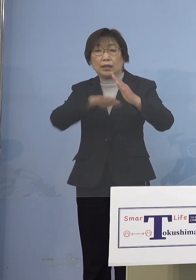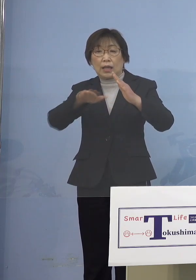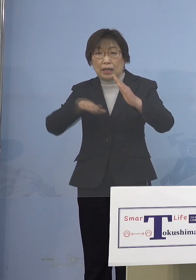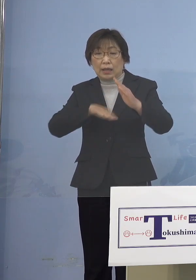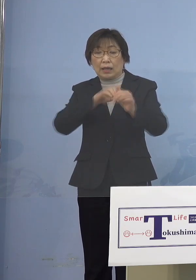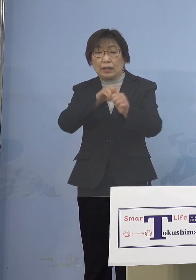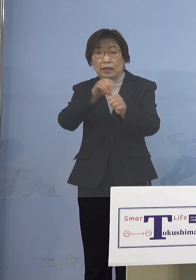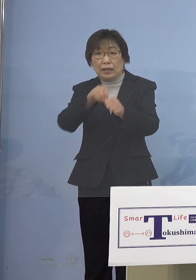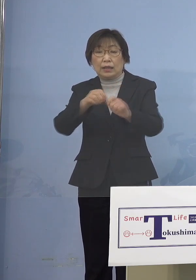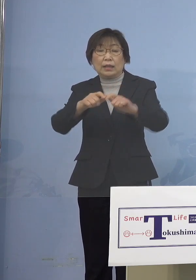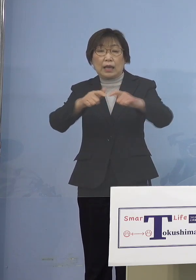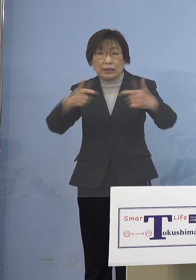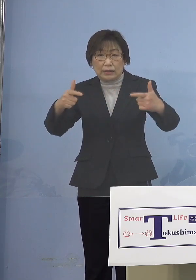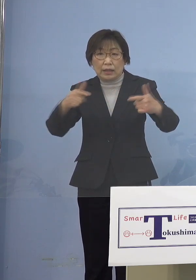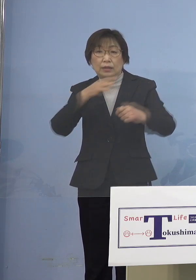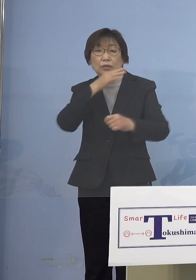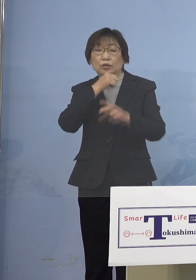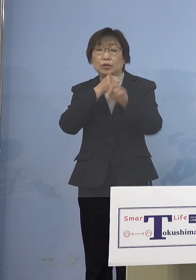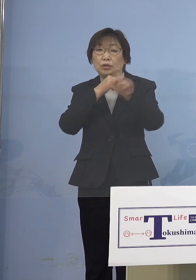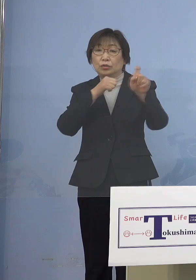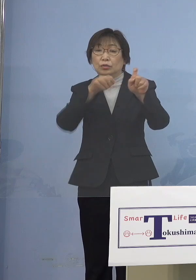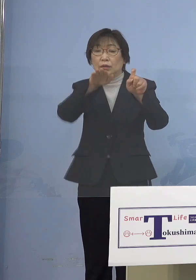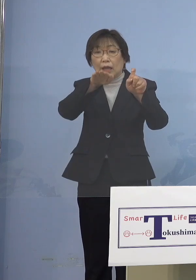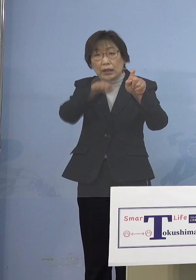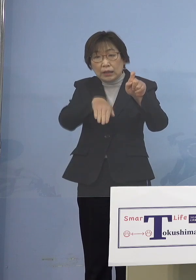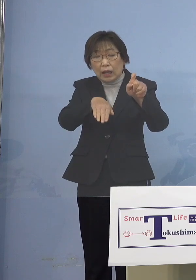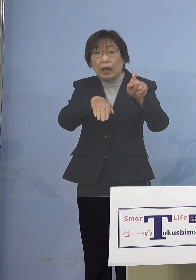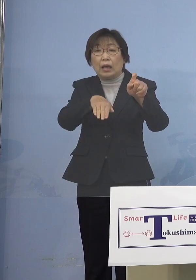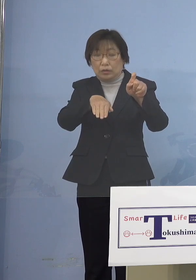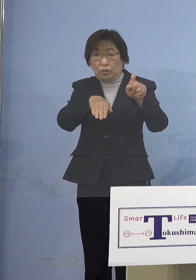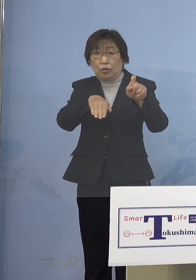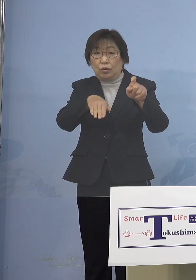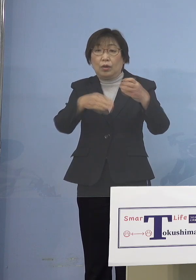10代以下の感染が非常に多いと こうしたものの対応を